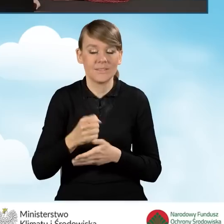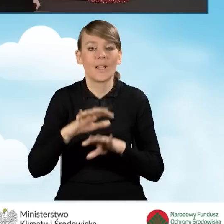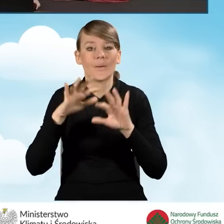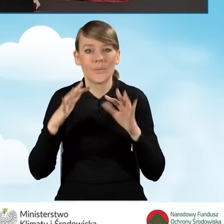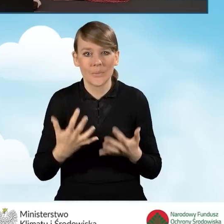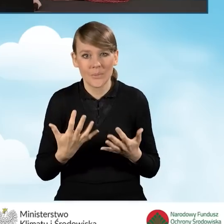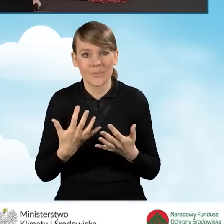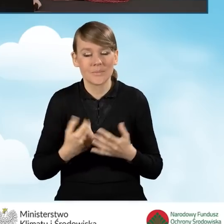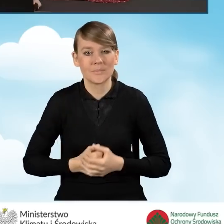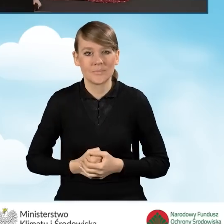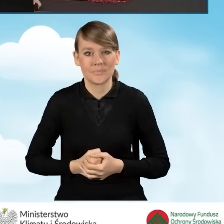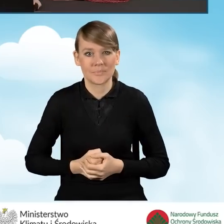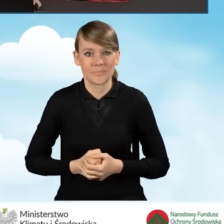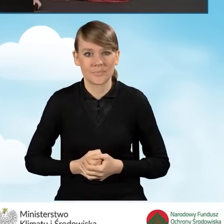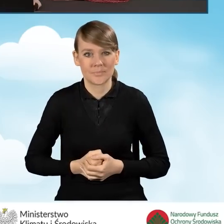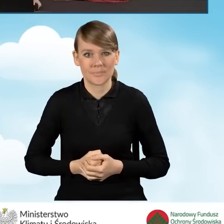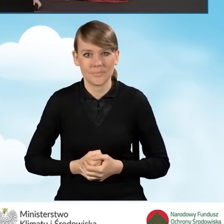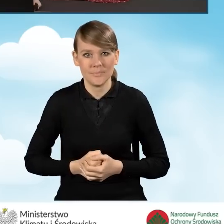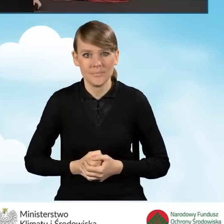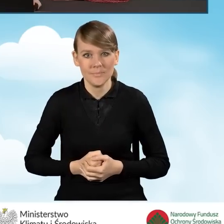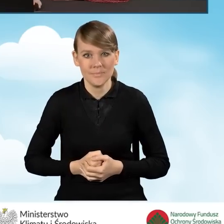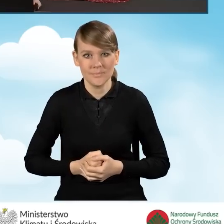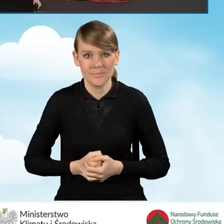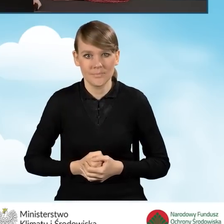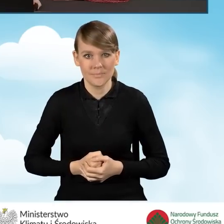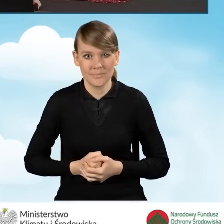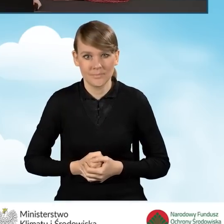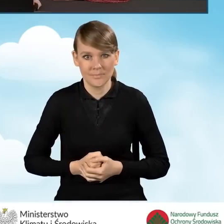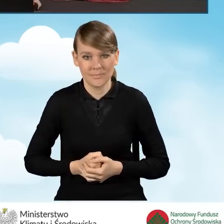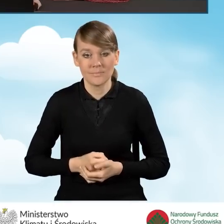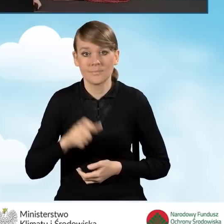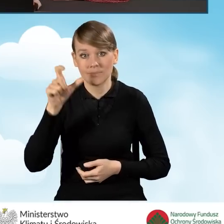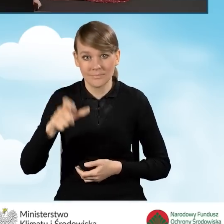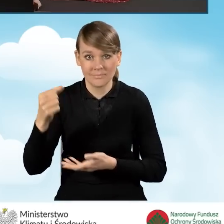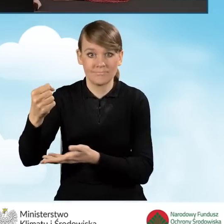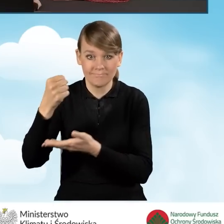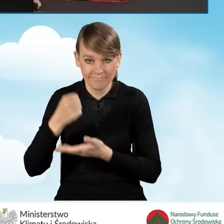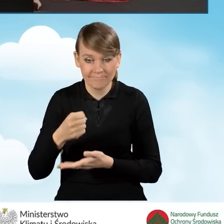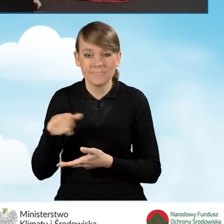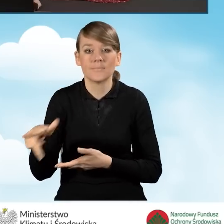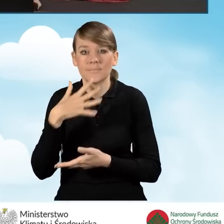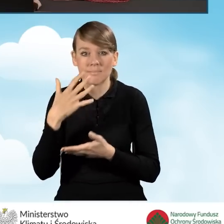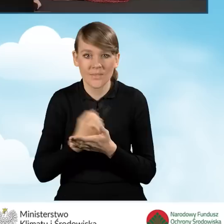co wiąże beneficjenta z Wojewódzkim Funduszem Ochrony Środowiska,